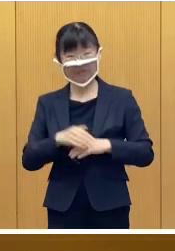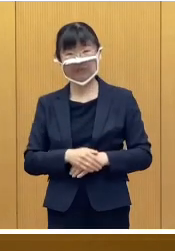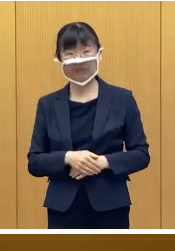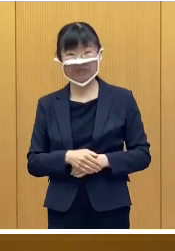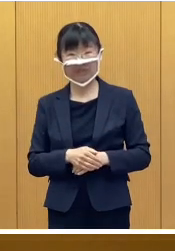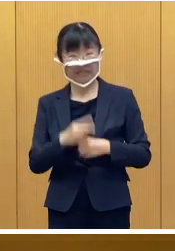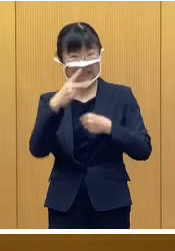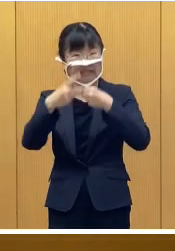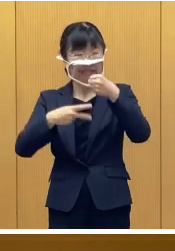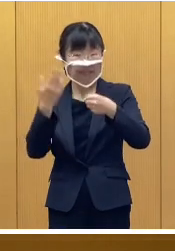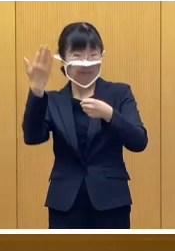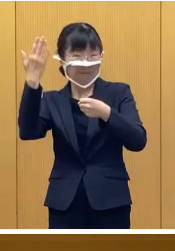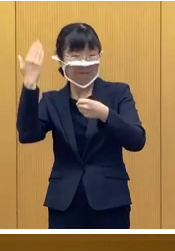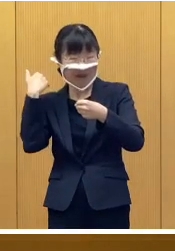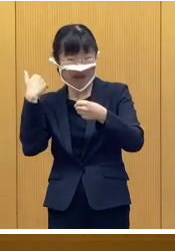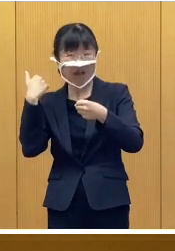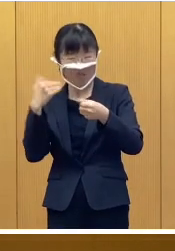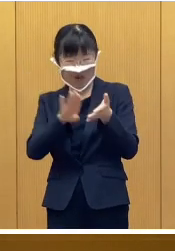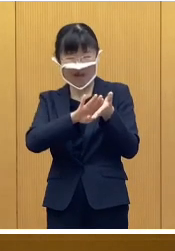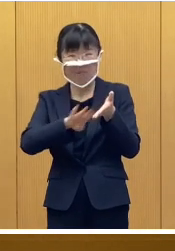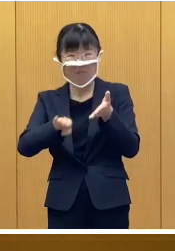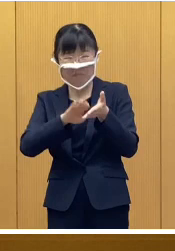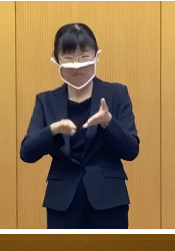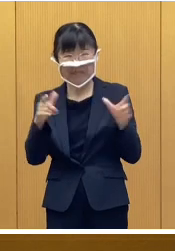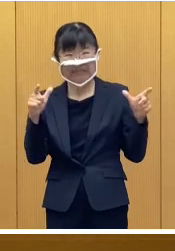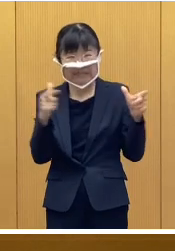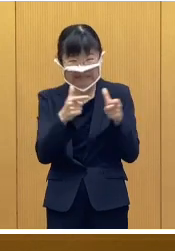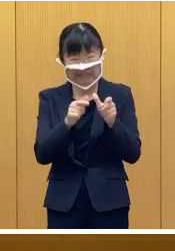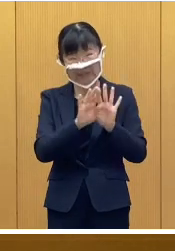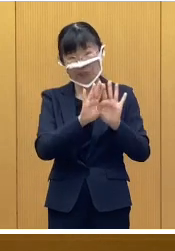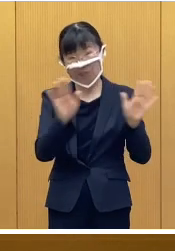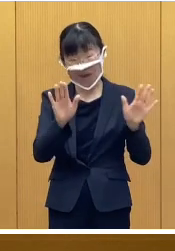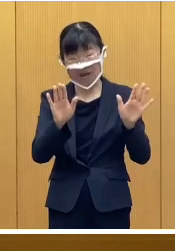一昨年は縮小開催となりました